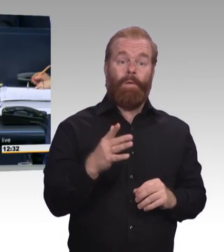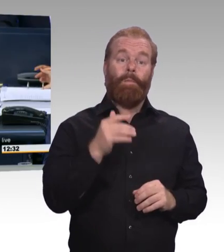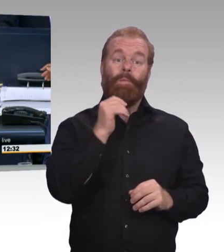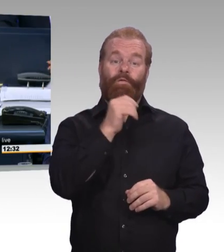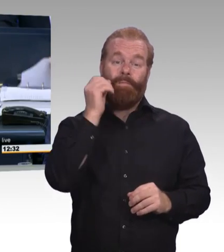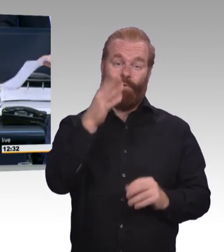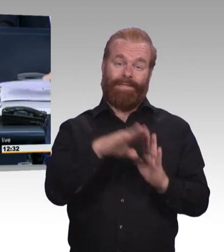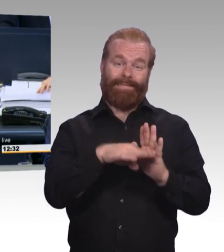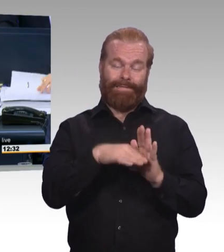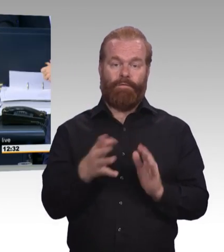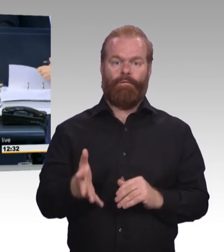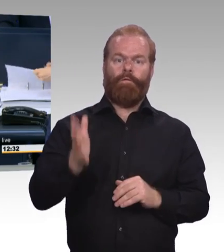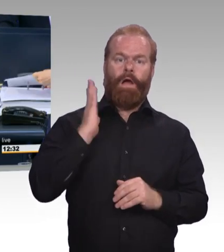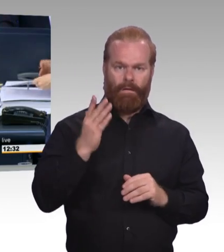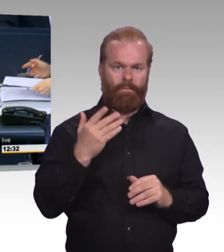auf den Drucksachen 19/10815,